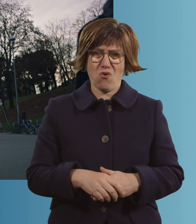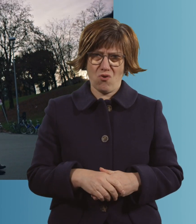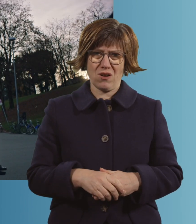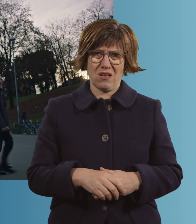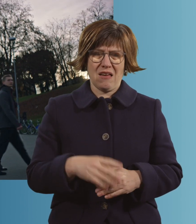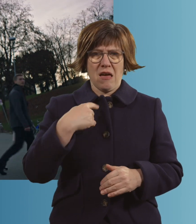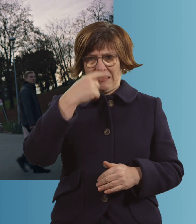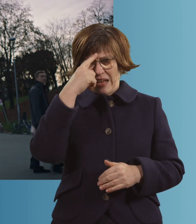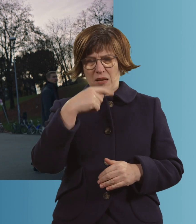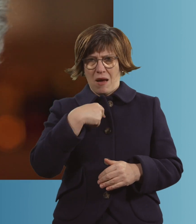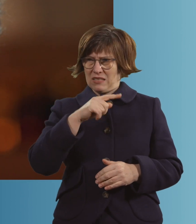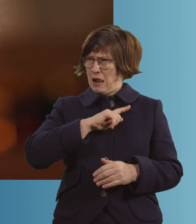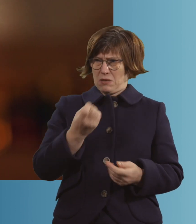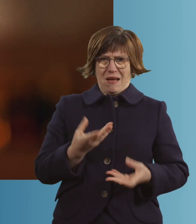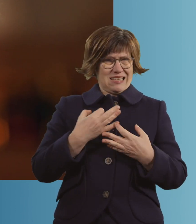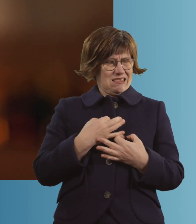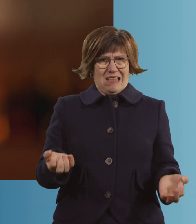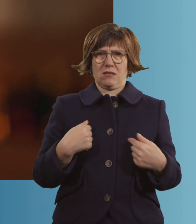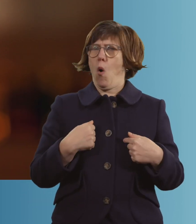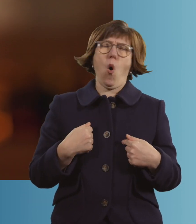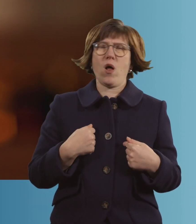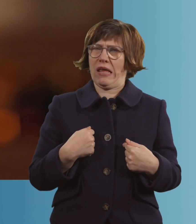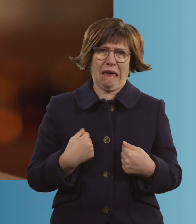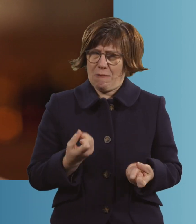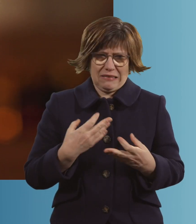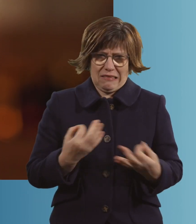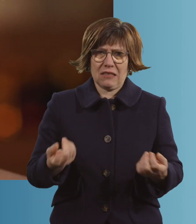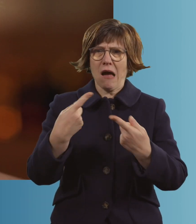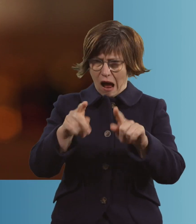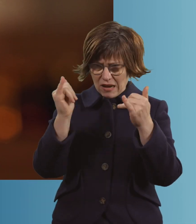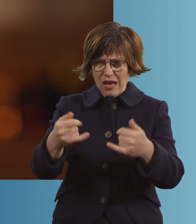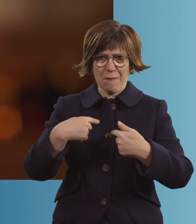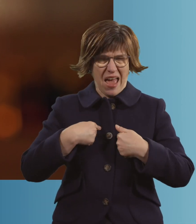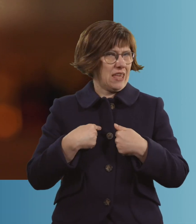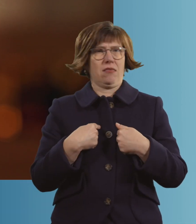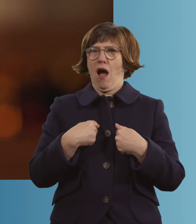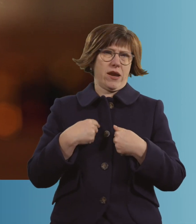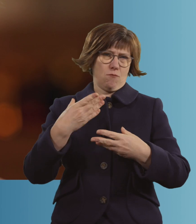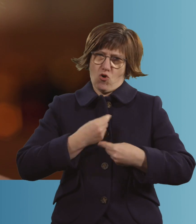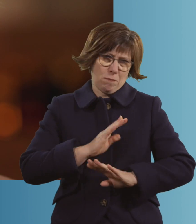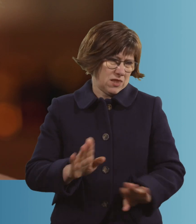Du denkst immer, dir passiert das nicht. Dir passiert das einfach nicht. Den anderen passiert es, aber dir doch nicht.